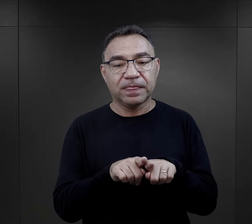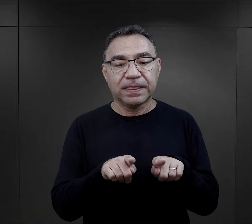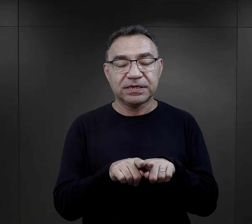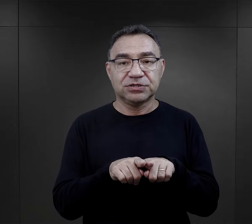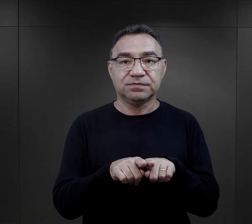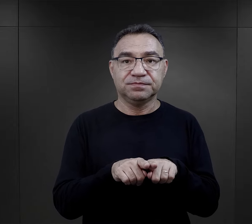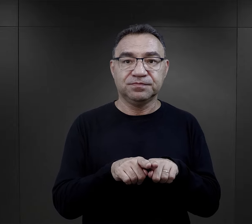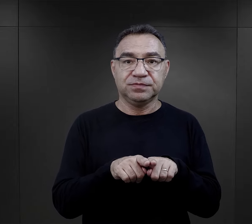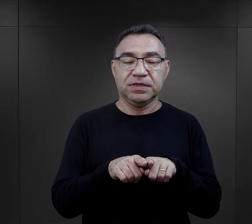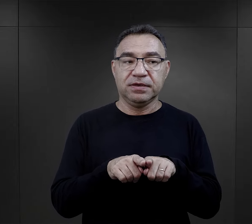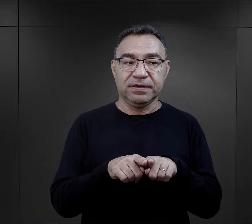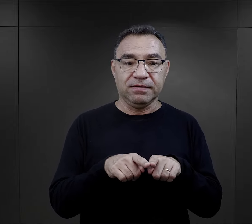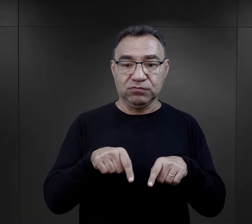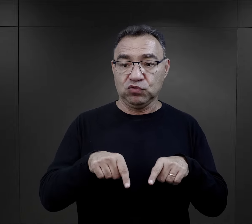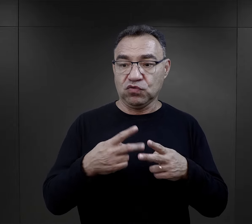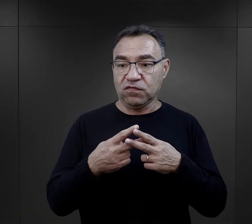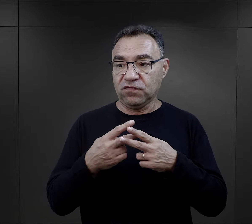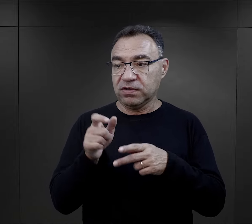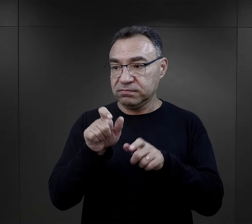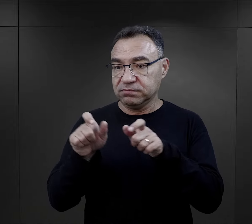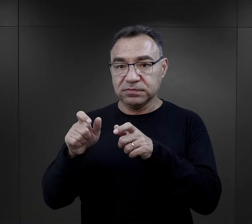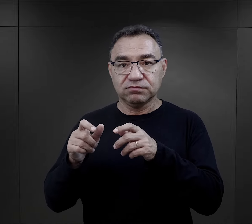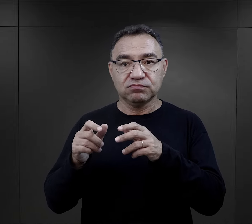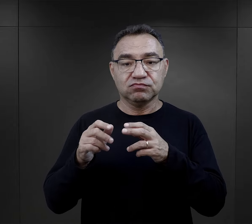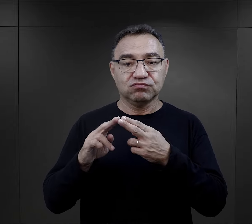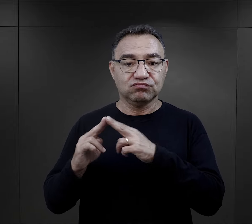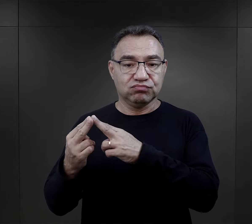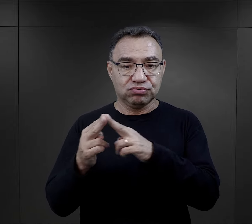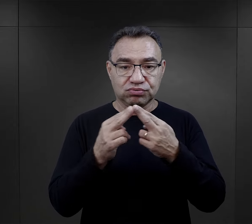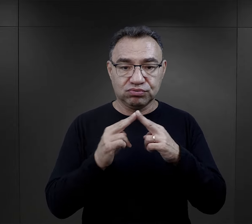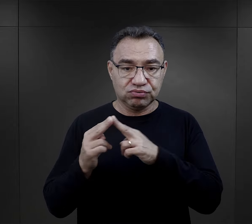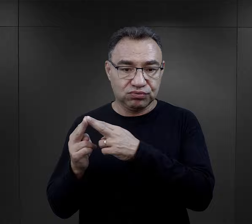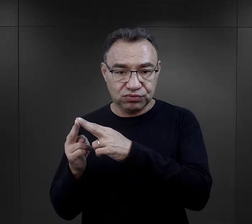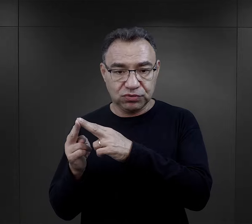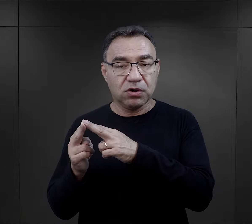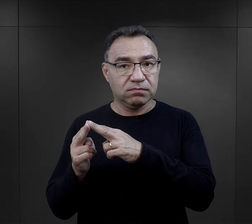Poza tym, więzi utrzymywane między więźniami w obozie.